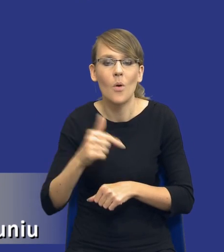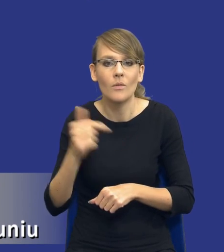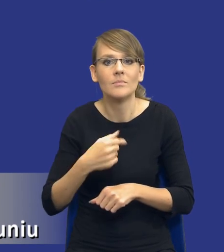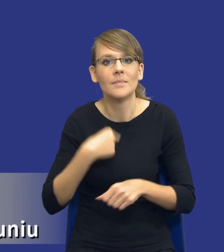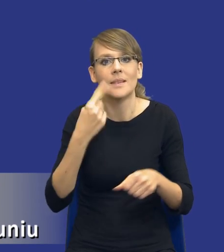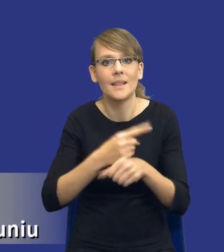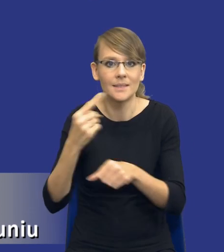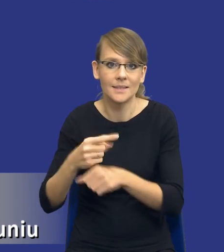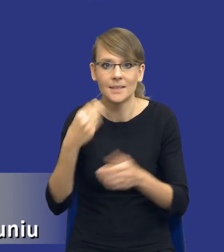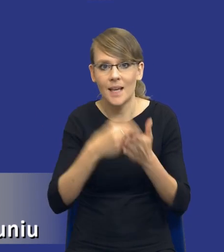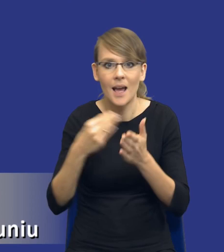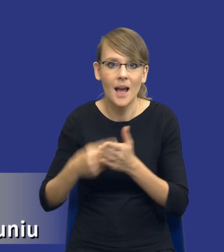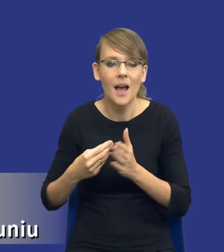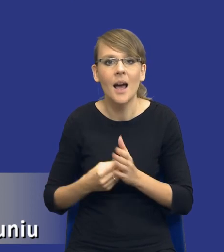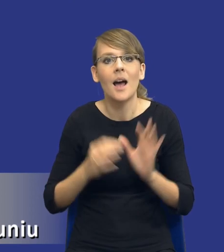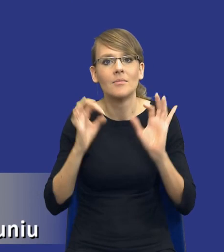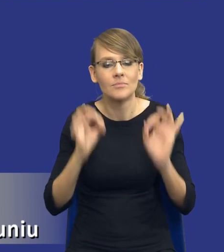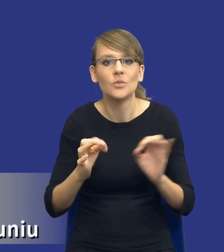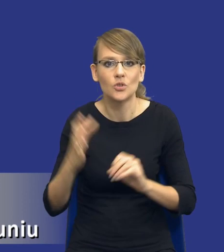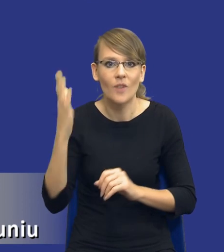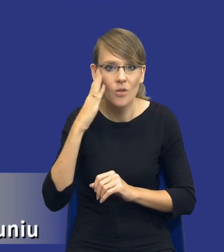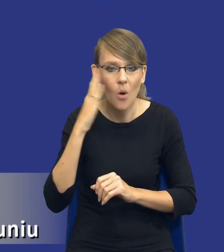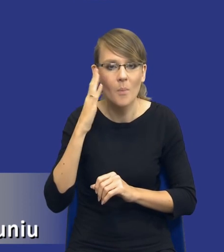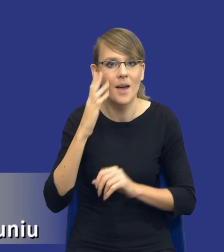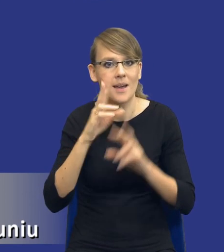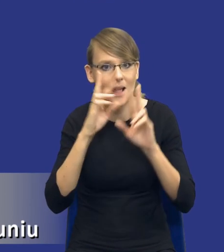zakupowe w sposób jak najbardziej świadomy i racjonalny. W taki sposób,